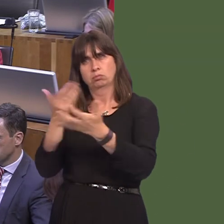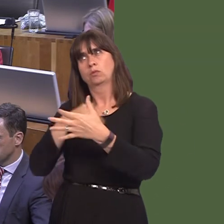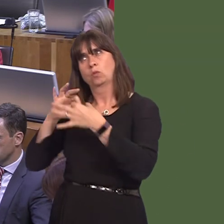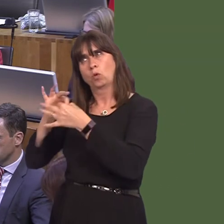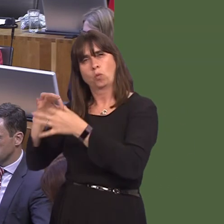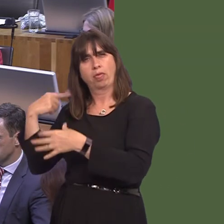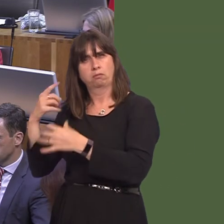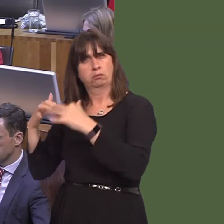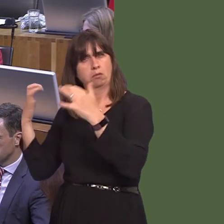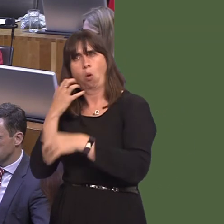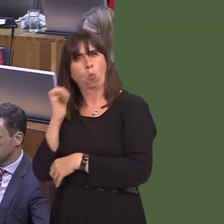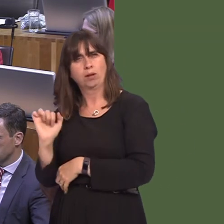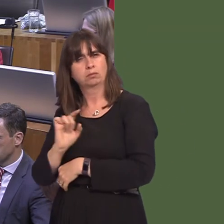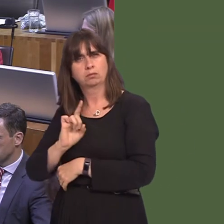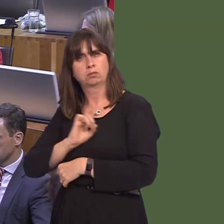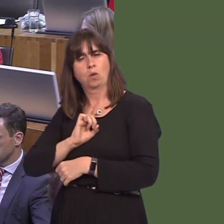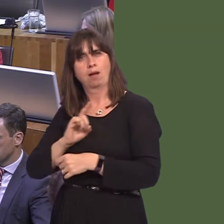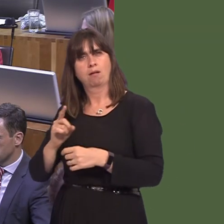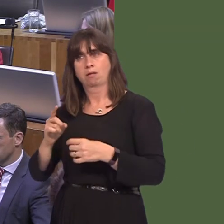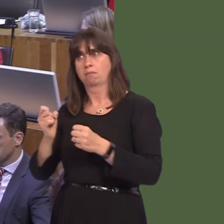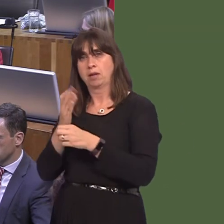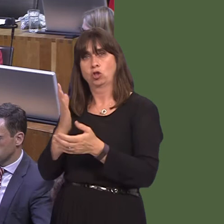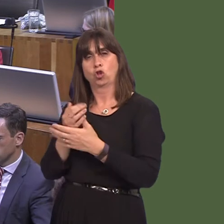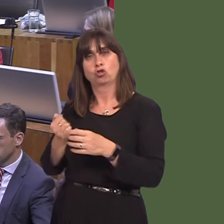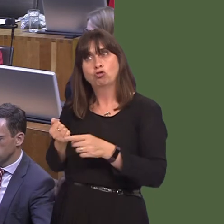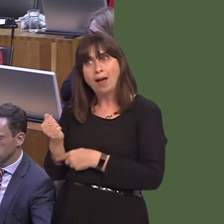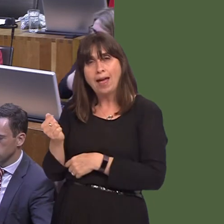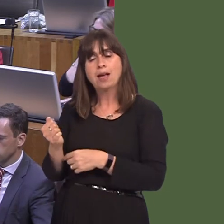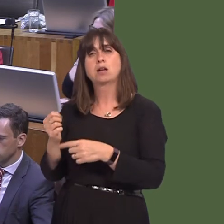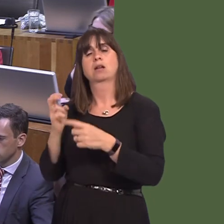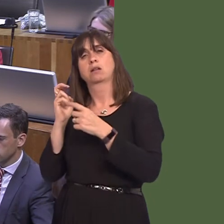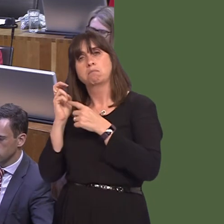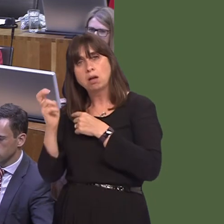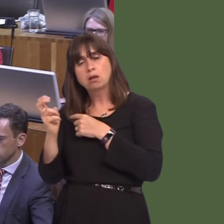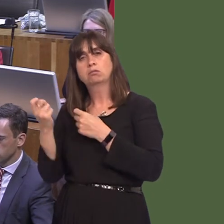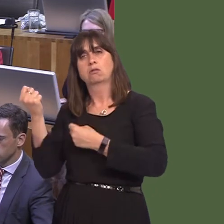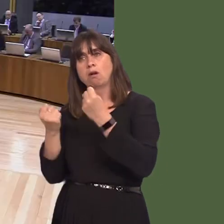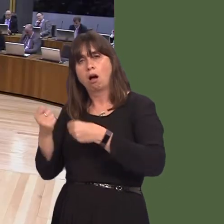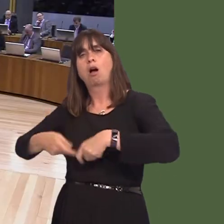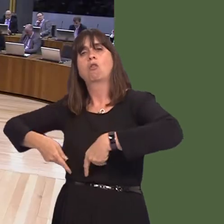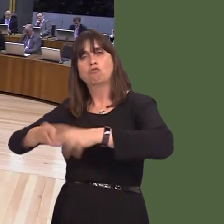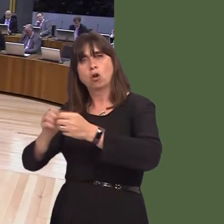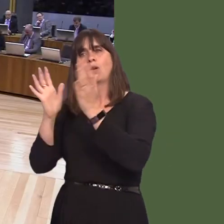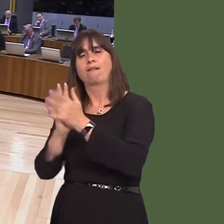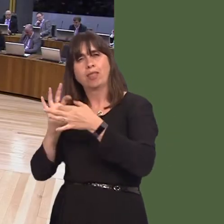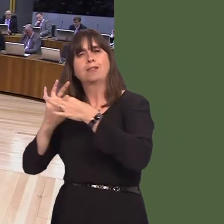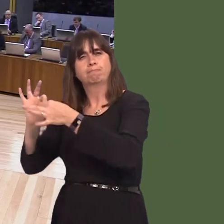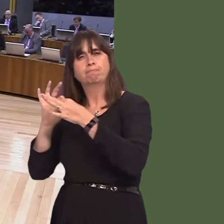in England in order to make sure that our road networkóand indeed our rail networkóis as interconnected as possible. Lynne Neagle AM: 9. A wnaiff y Prif Weinidog